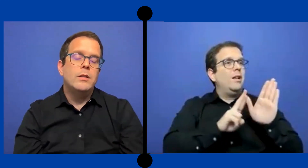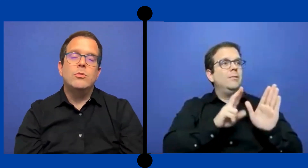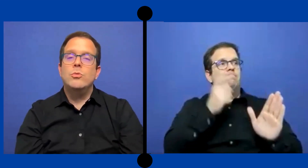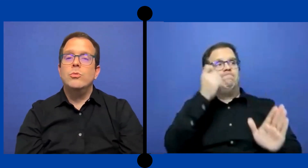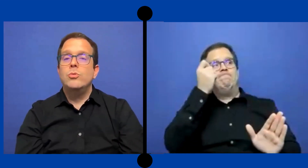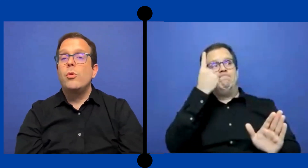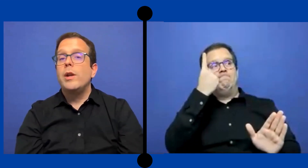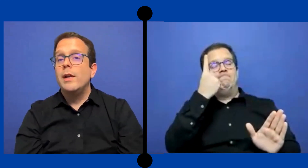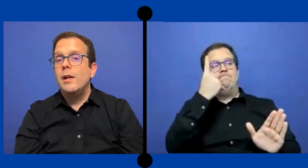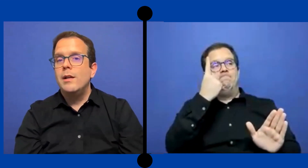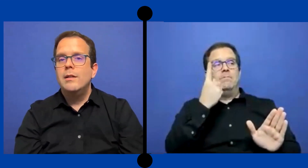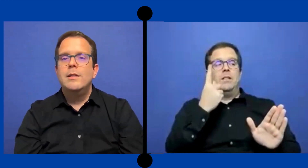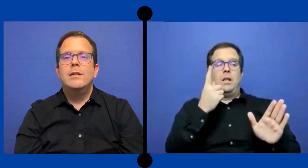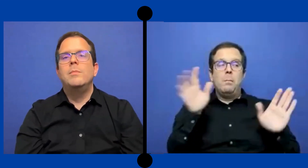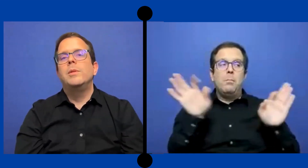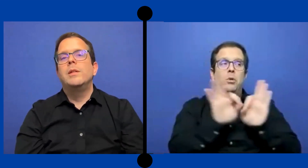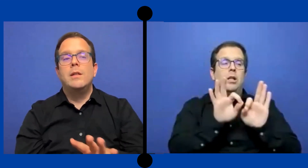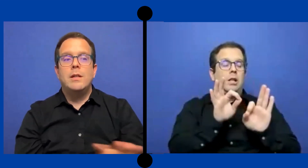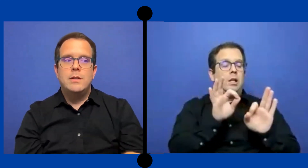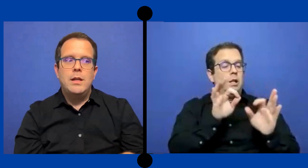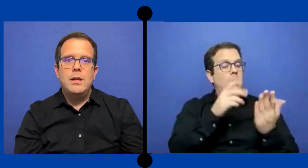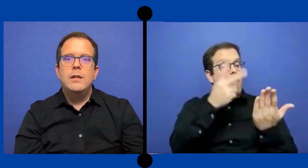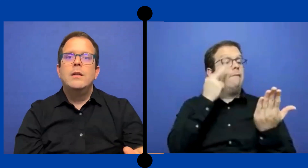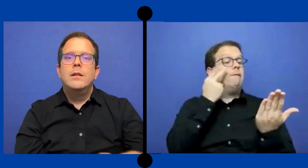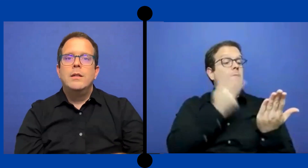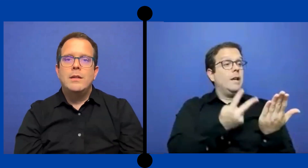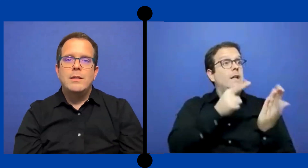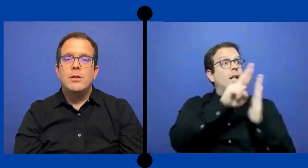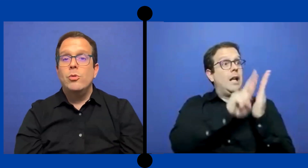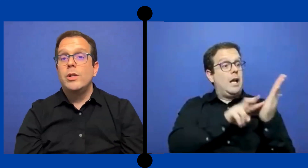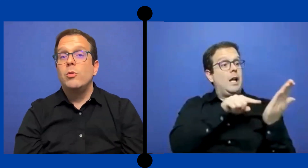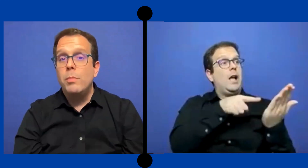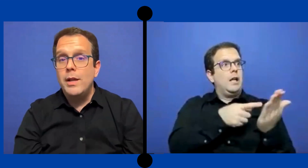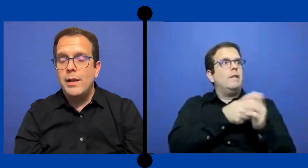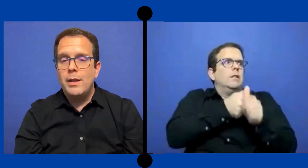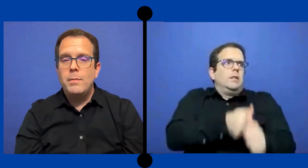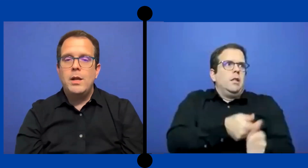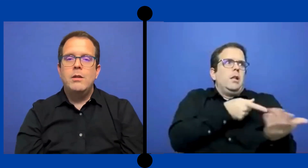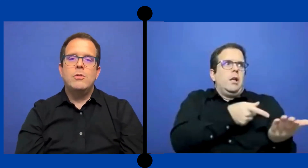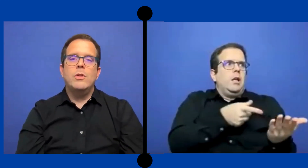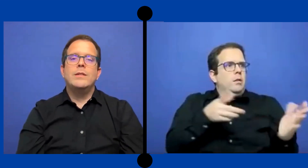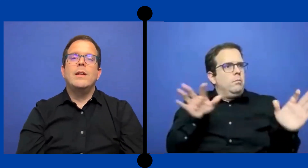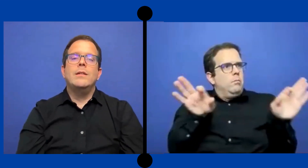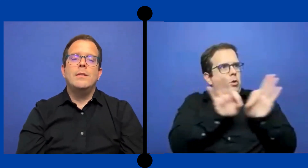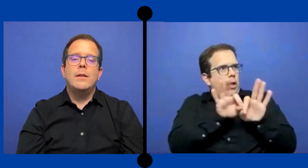sus reglas y pues tienes que seguir estar seguro que ... cumple y quedar bien con esa agencia.